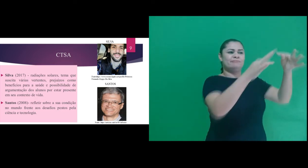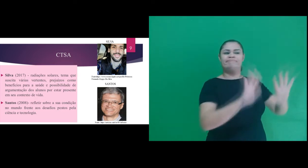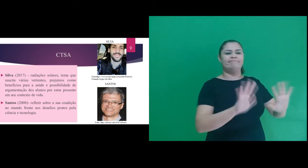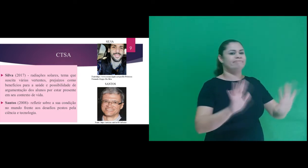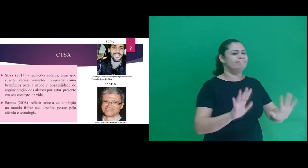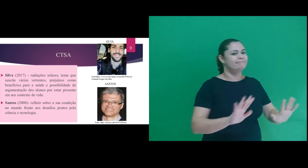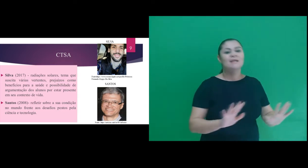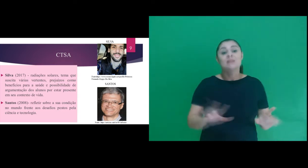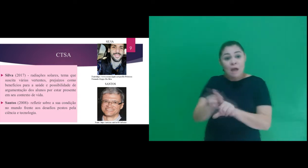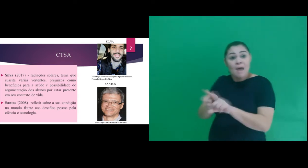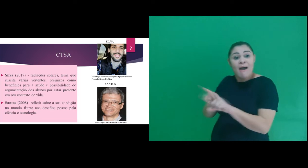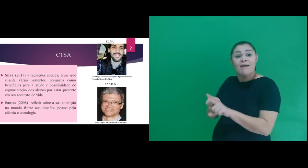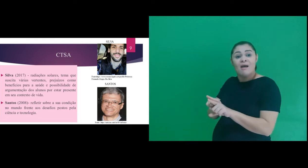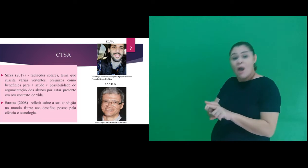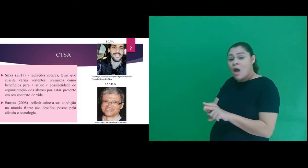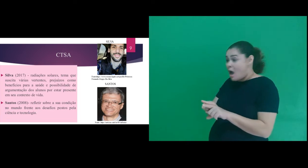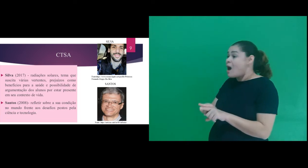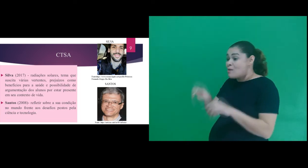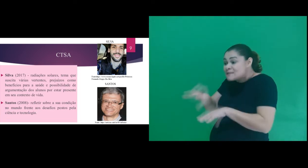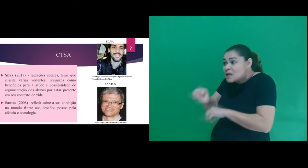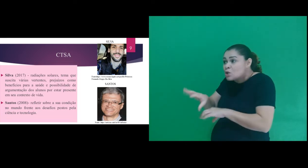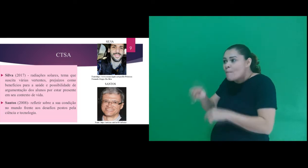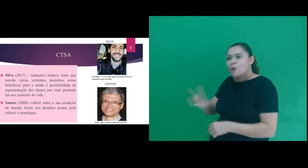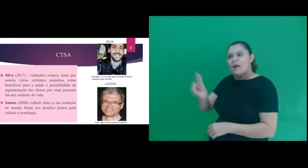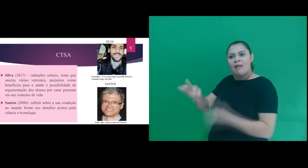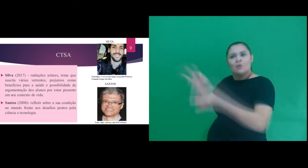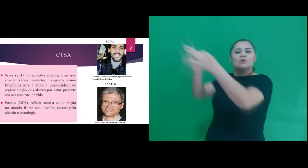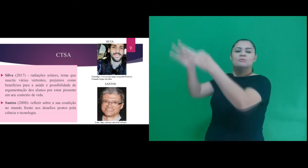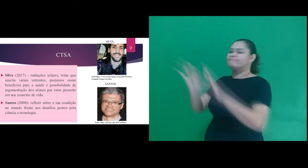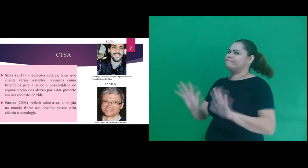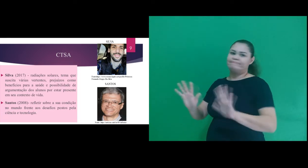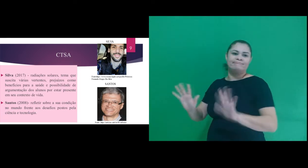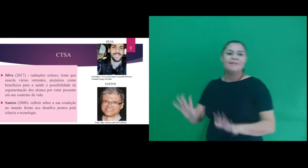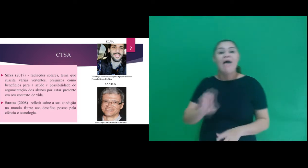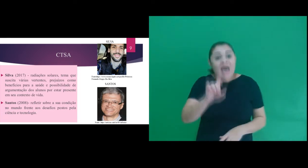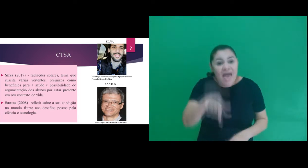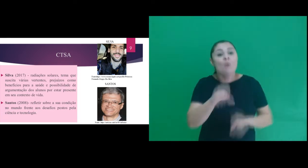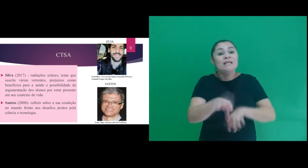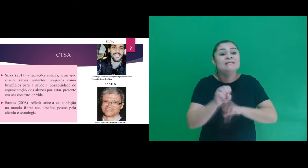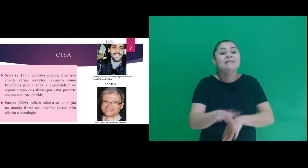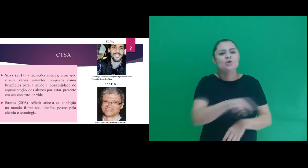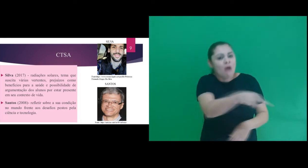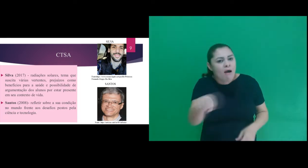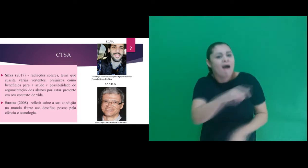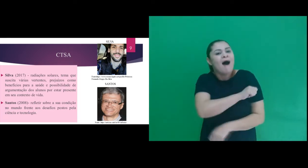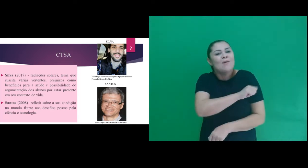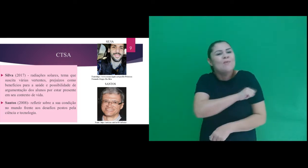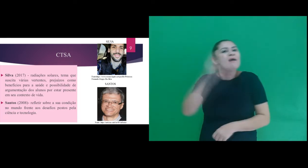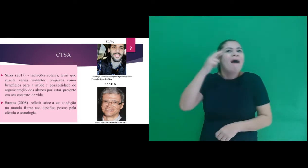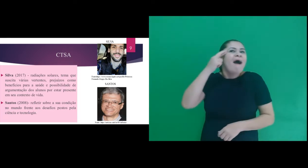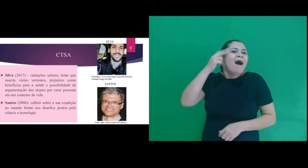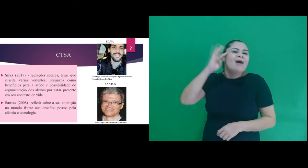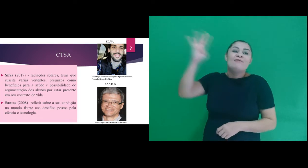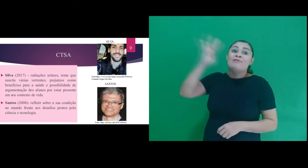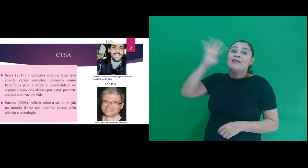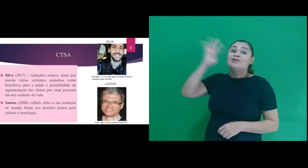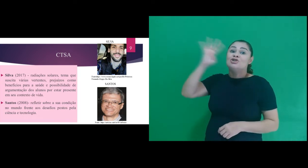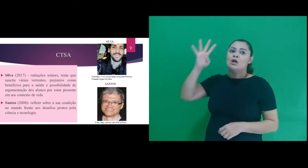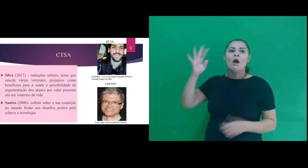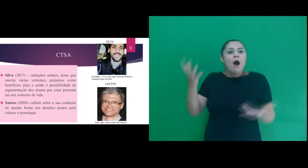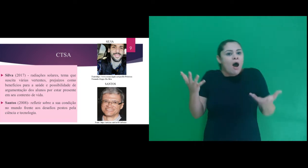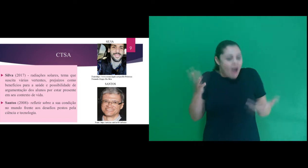tecnologia e nem uma educação para o uso, mas uma educação em que os alunos possam refletir sobre a